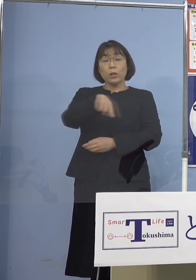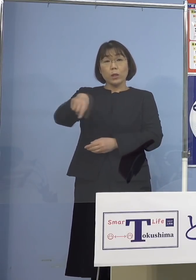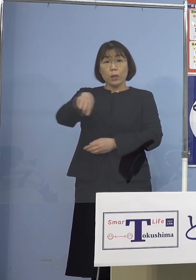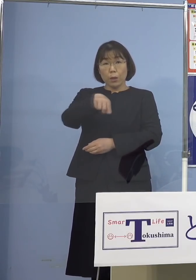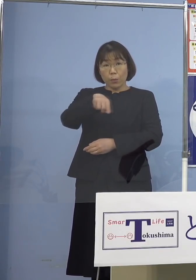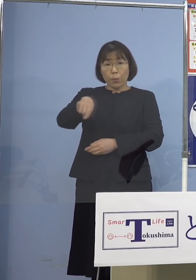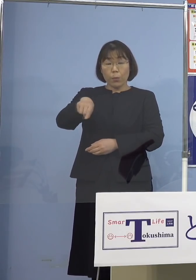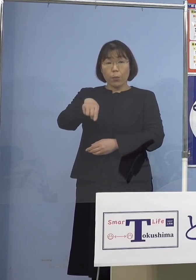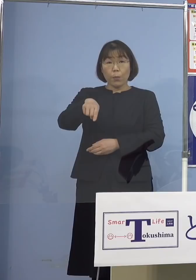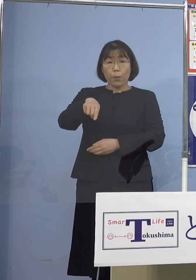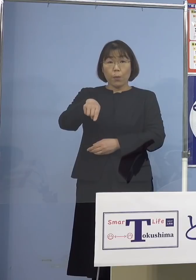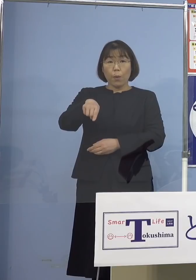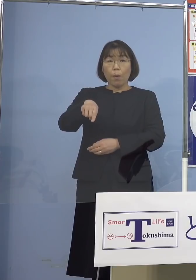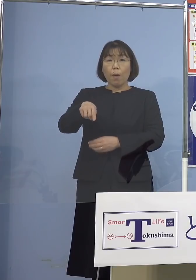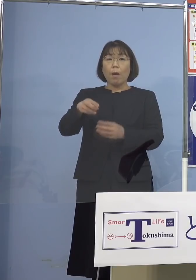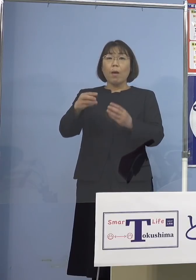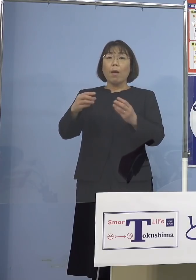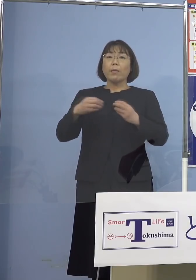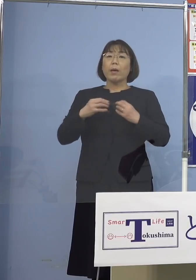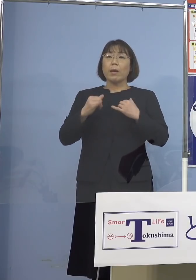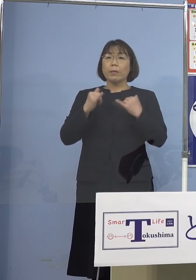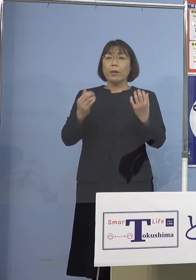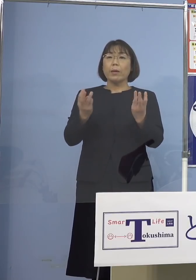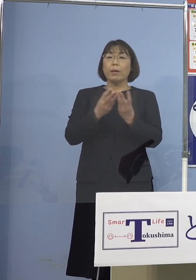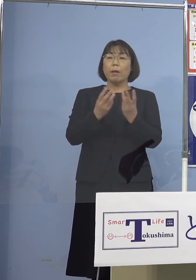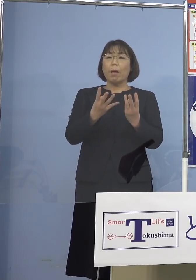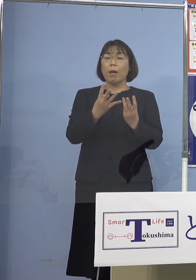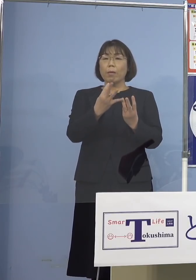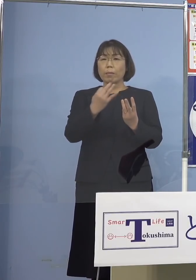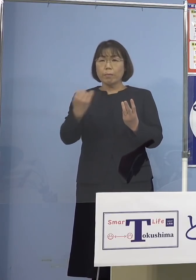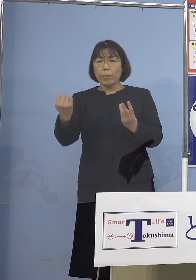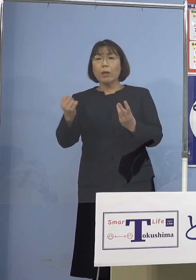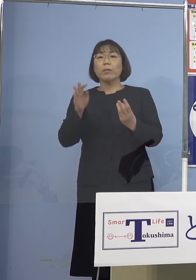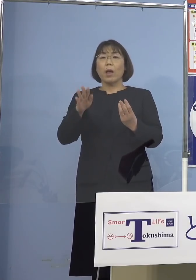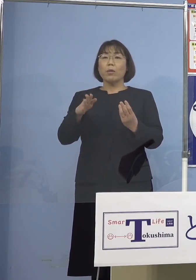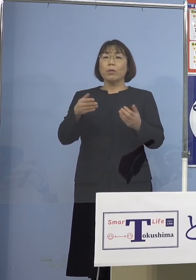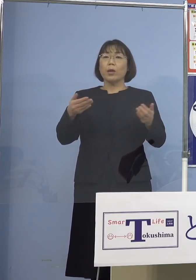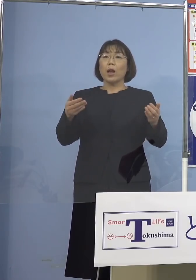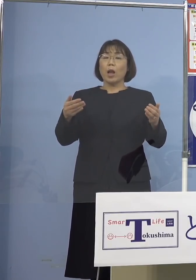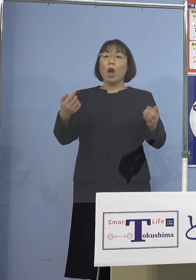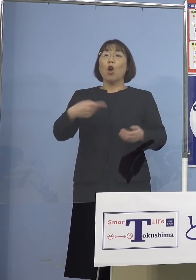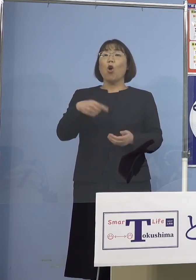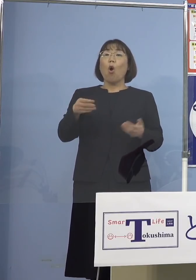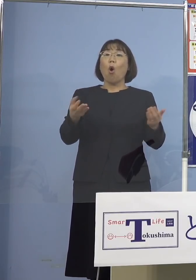あれだけの数がやっぱり出ていると 教職員あるいは給食センターの皆さん方